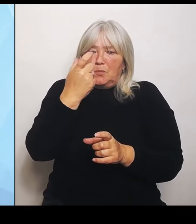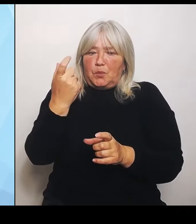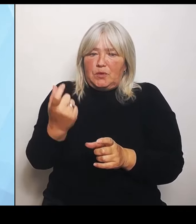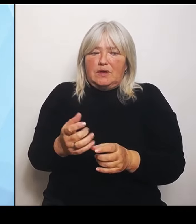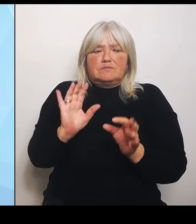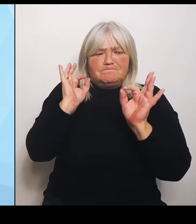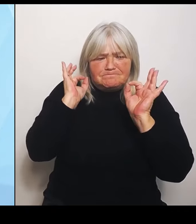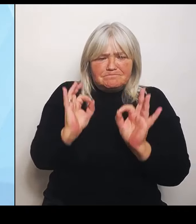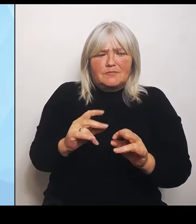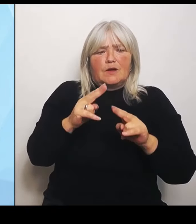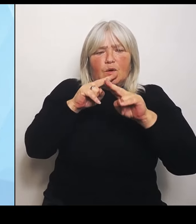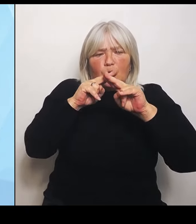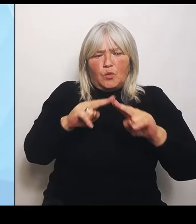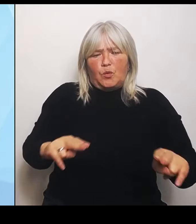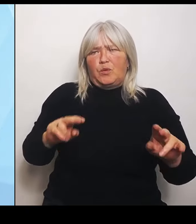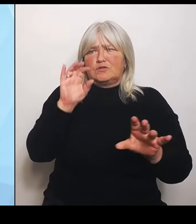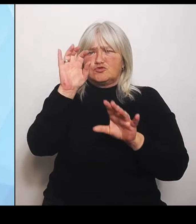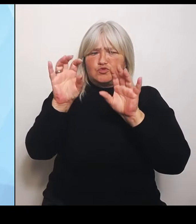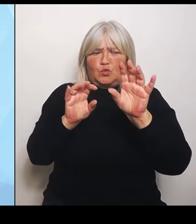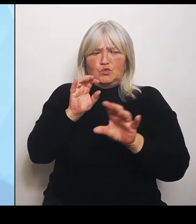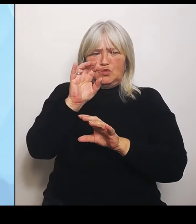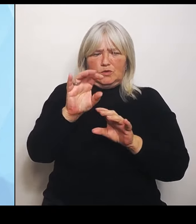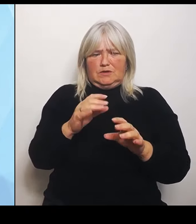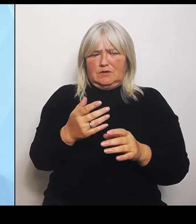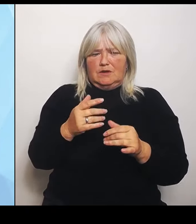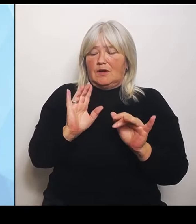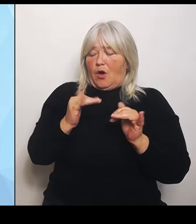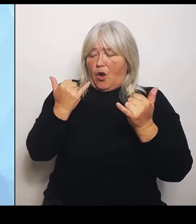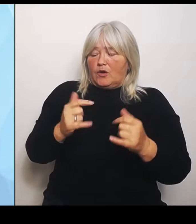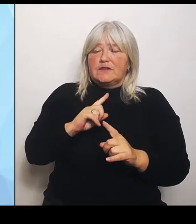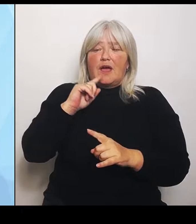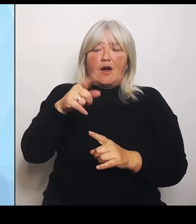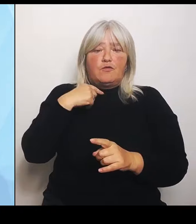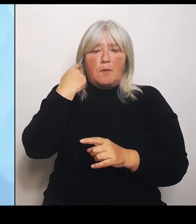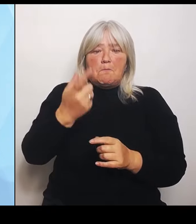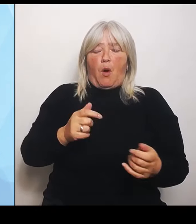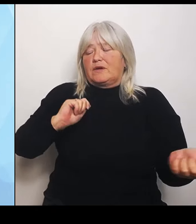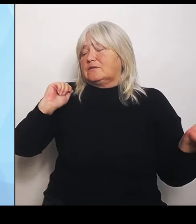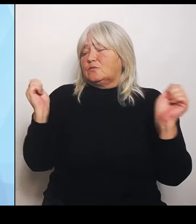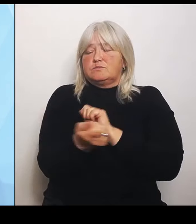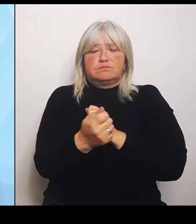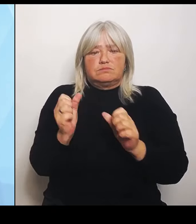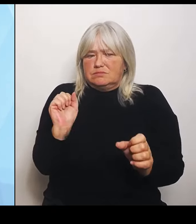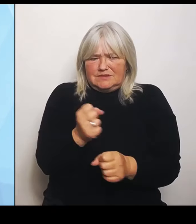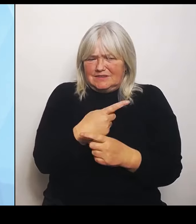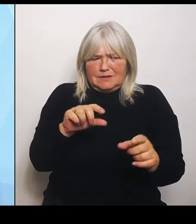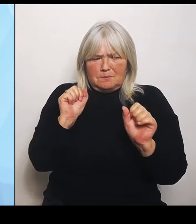morgen geschehen. Leider ist von der Bundesregierung aus dort kein Zeichen gekommen, das zu ändern.